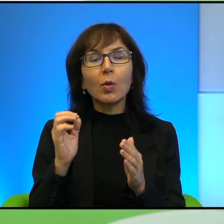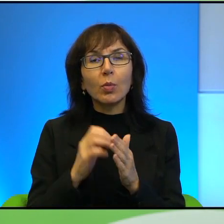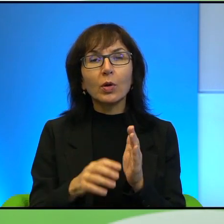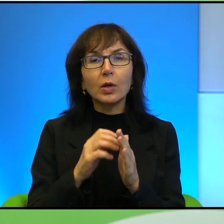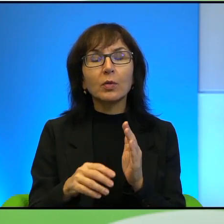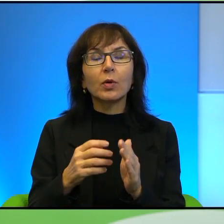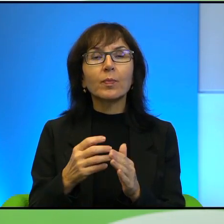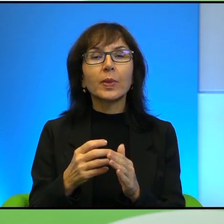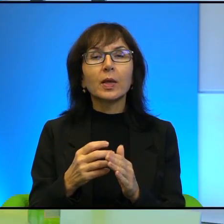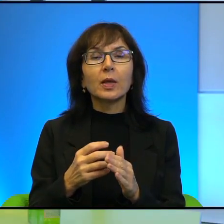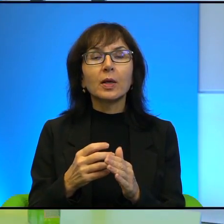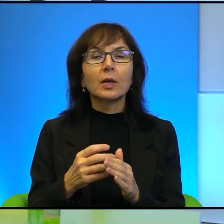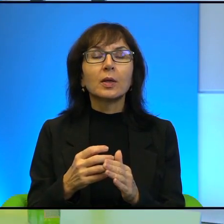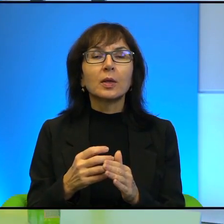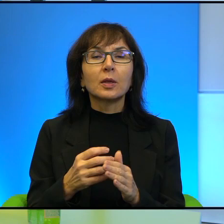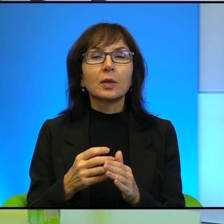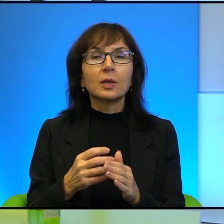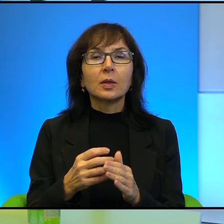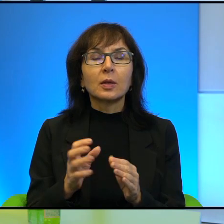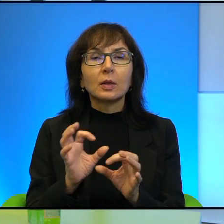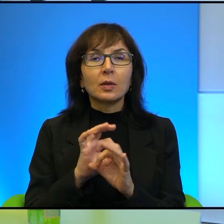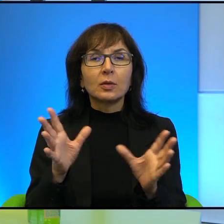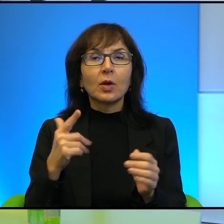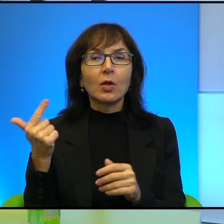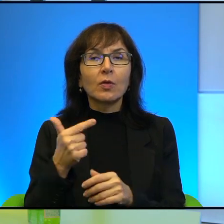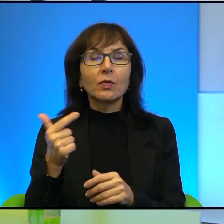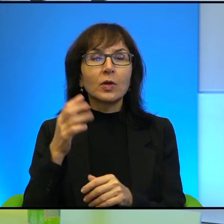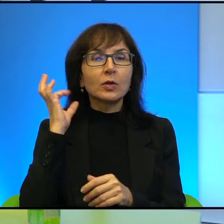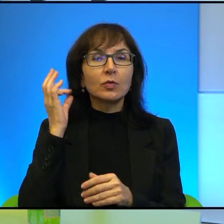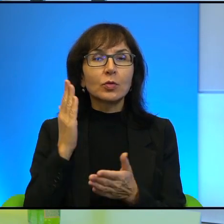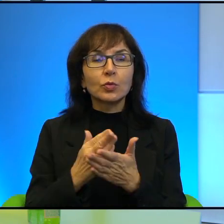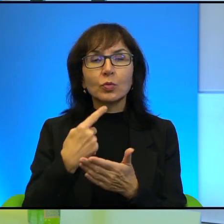że oczywiście te obie dziewczynki, o których wspomniałam, mają absolutnie